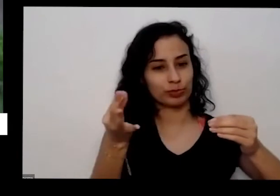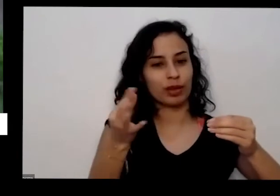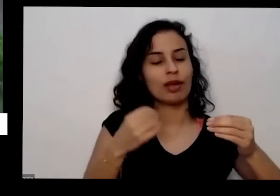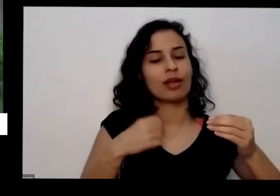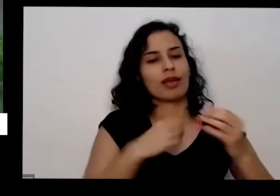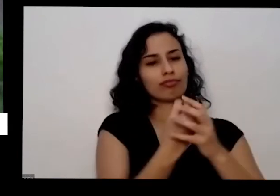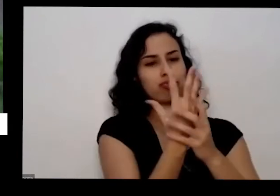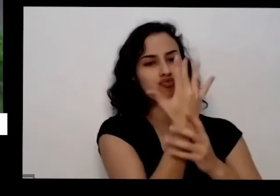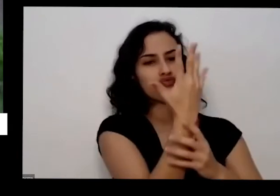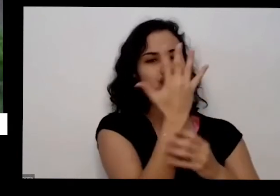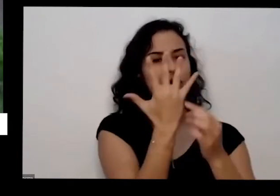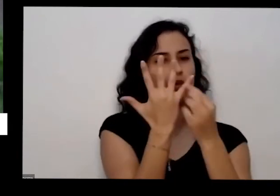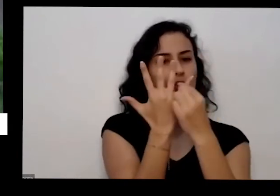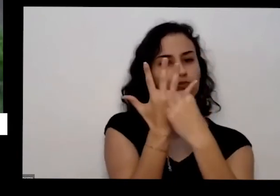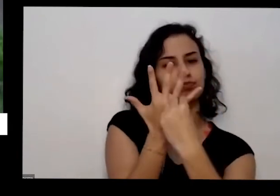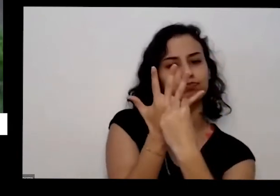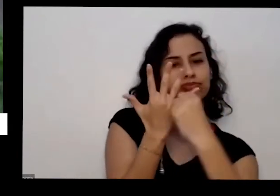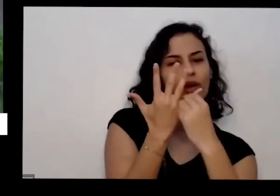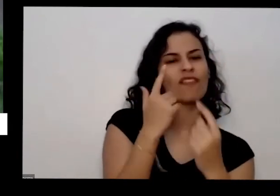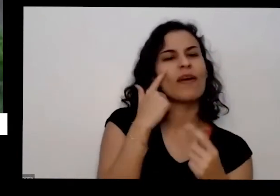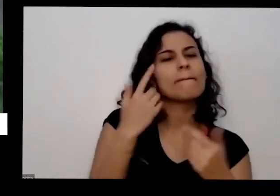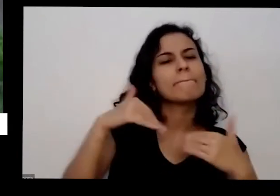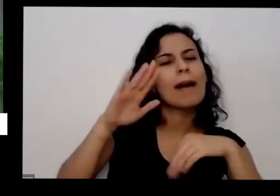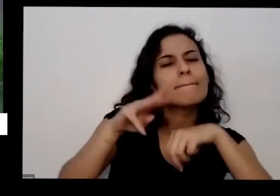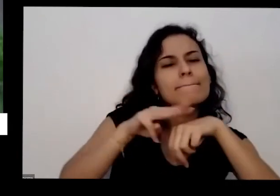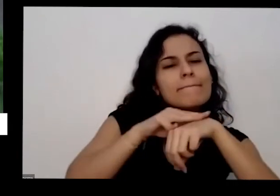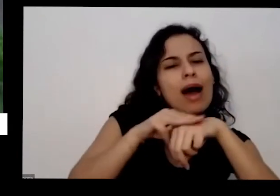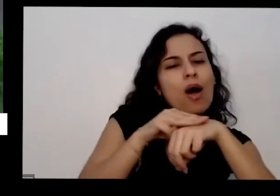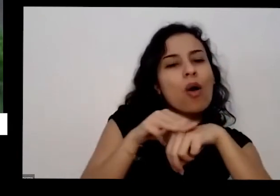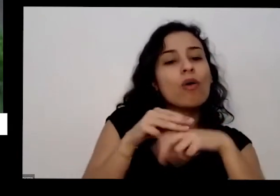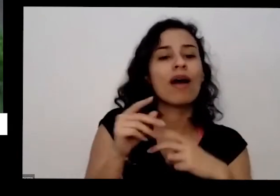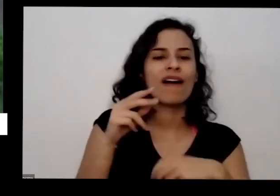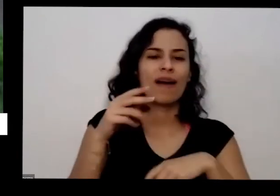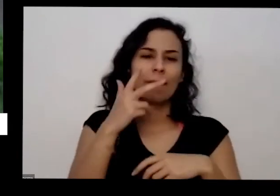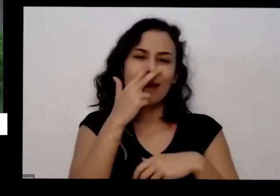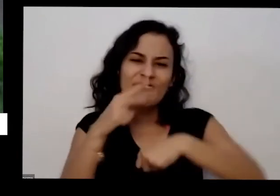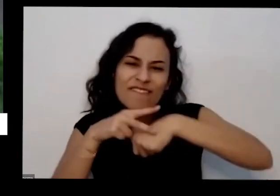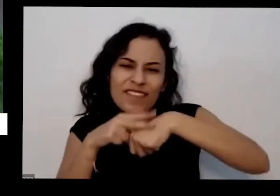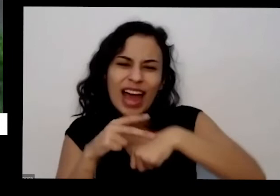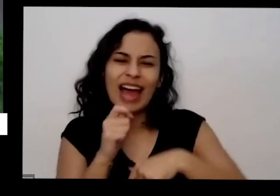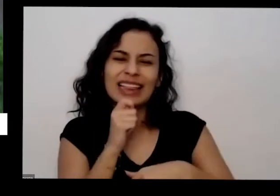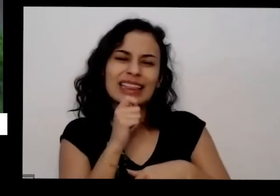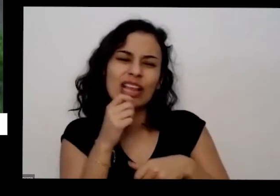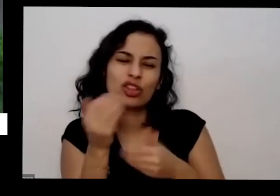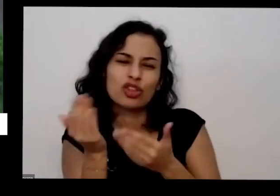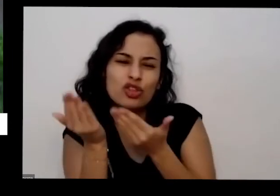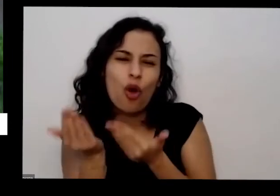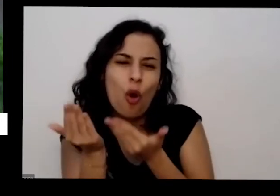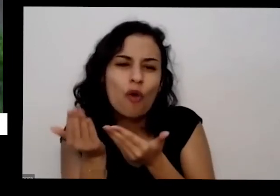meloso esse que tá mais marronzinho os verdinhos estão muito navios ainda não mexe com ele não vou